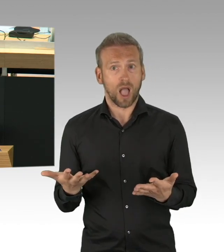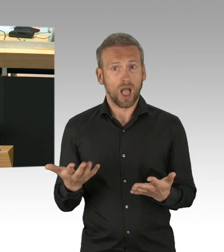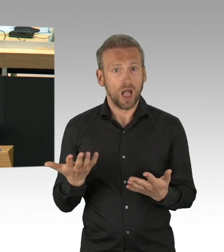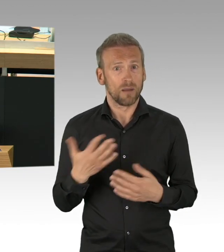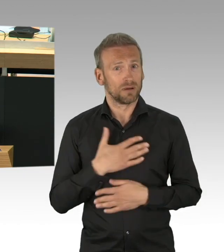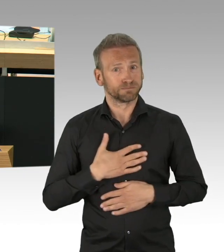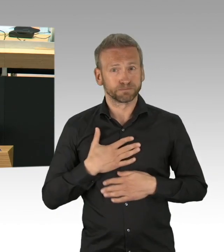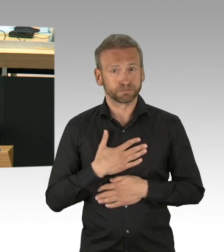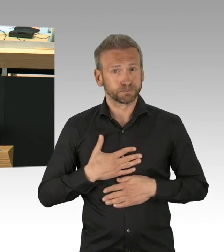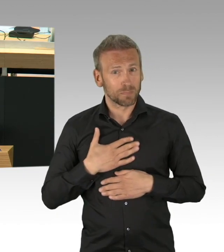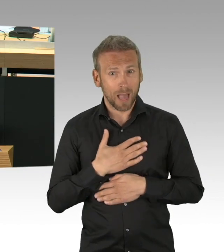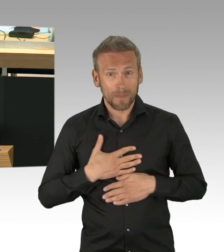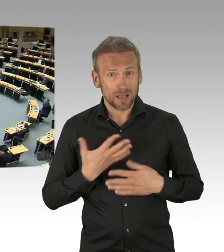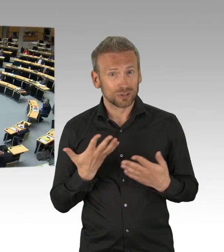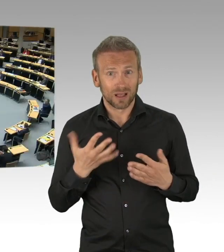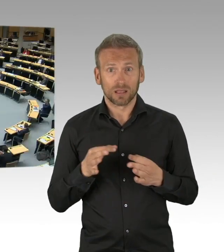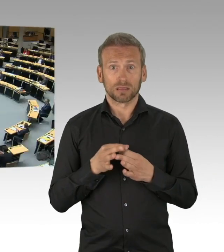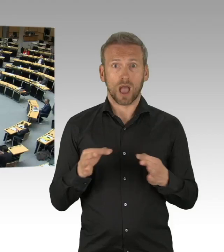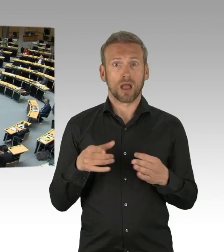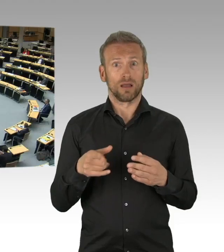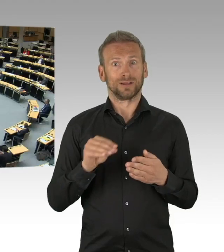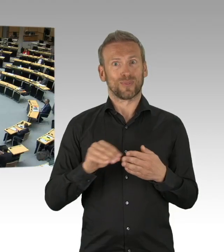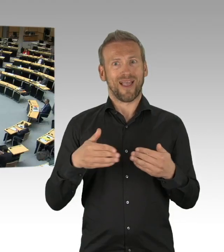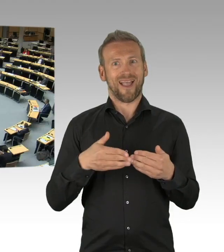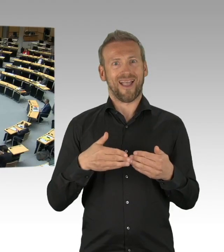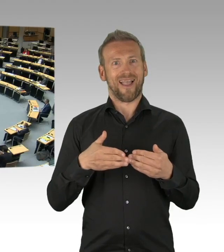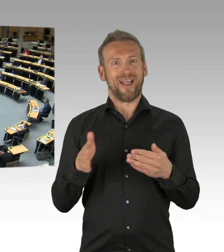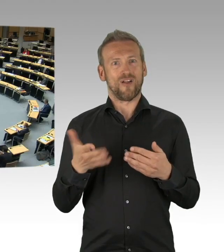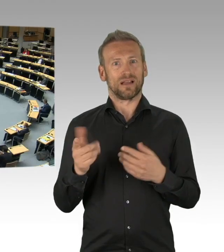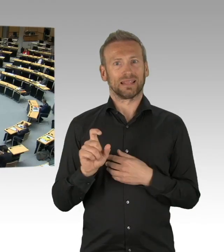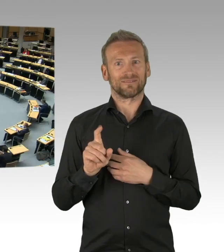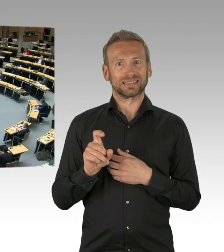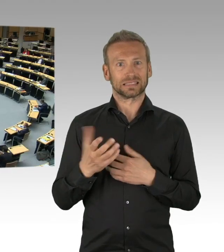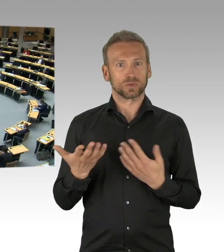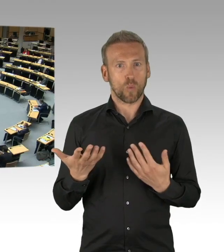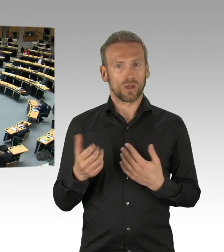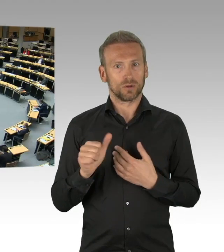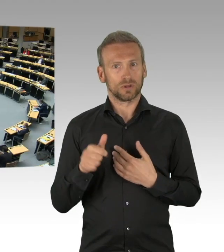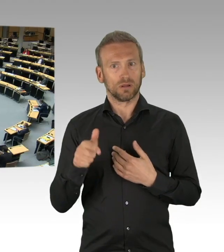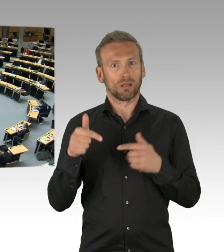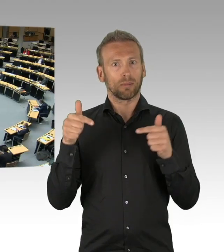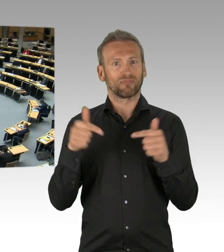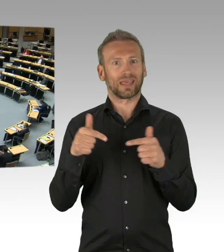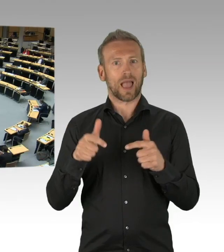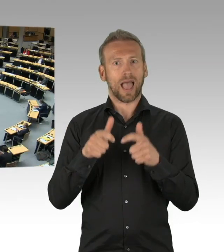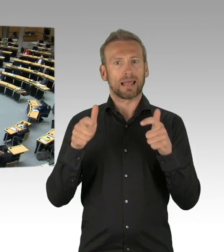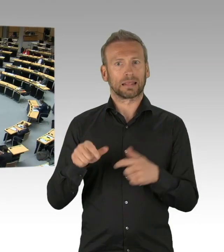Im Gegenzug dazu bleibt allerdings der Mittelsitz nicht mehr wie bisher frei. Man sitzt also Maske an Maske nebeneinander.